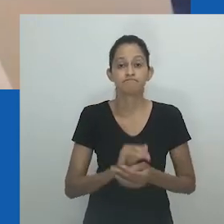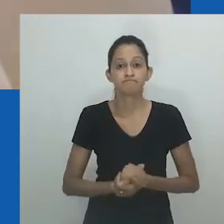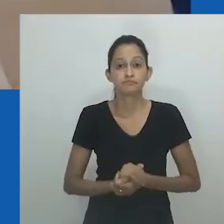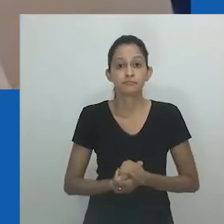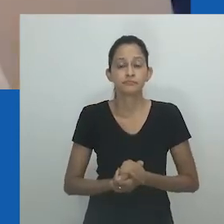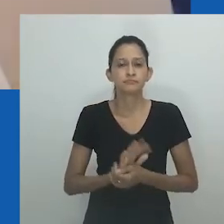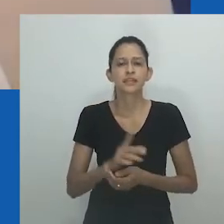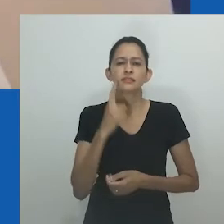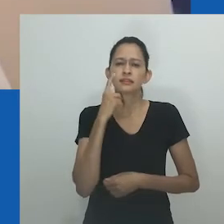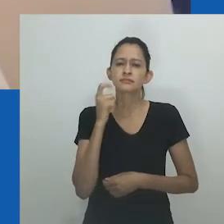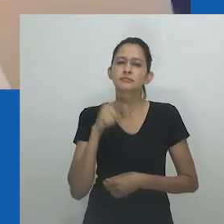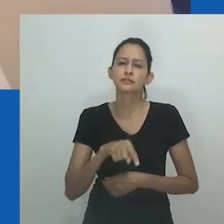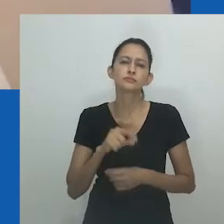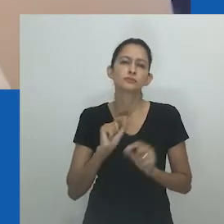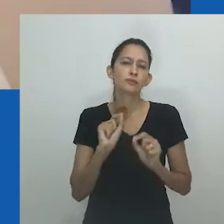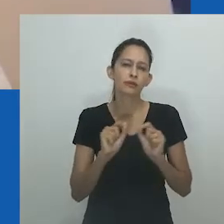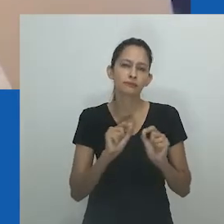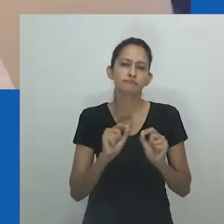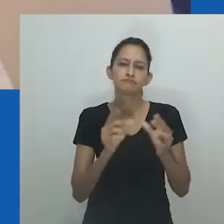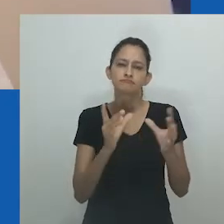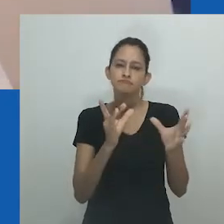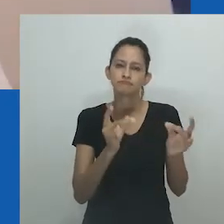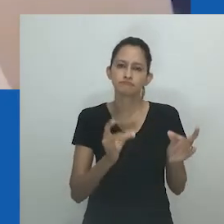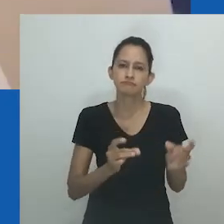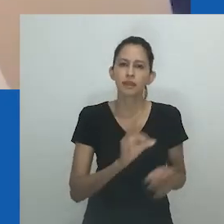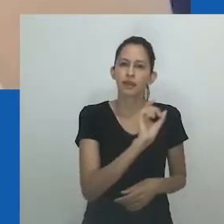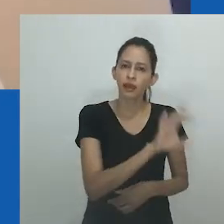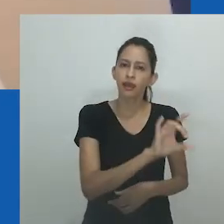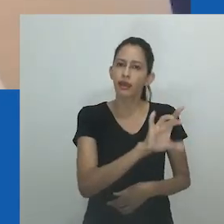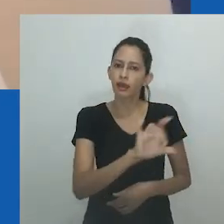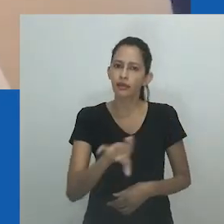São momentos incomparáveis, intrigantes de sua própria maneira.